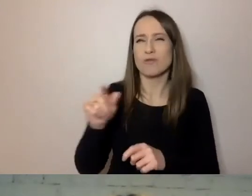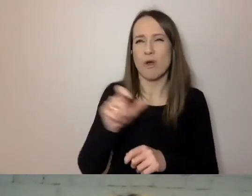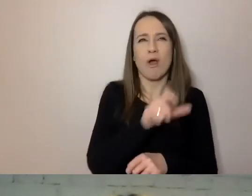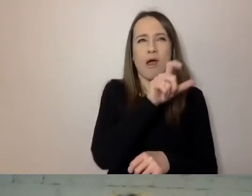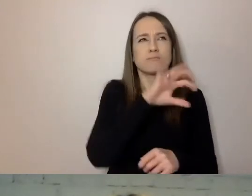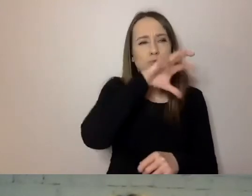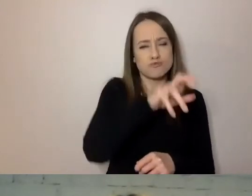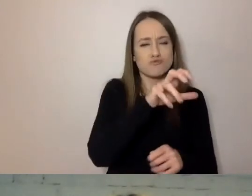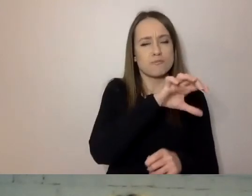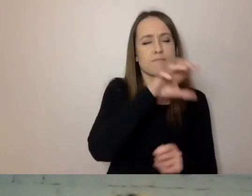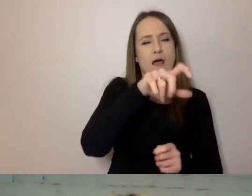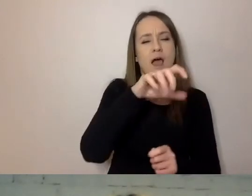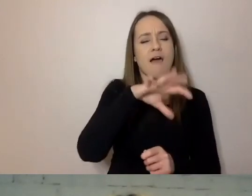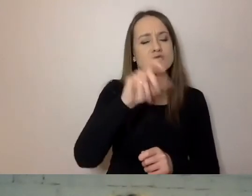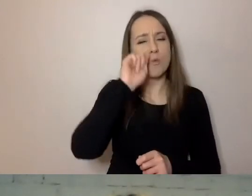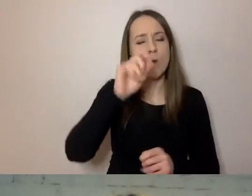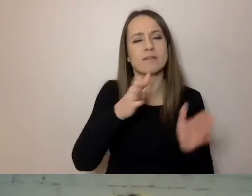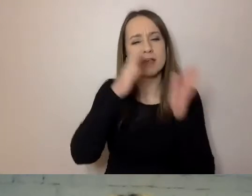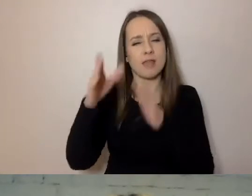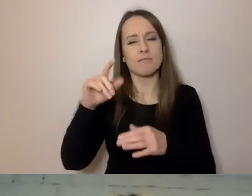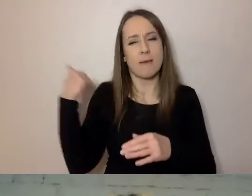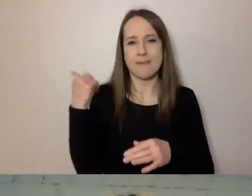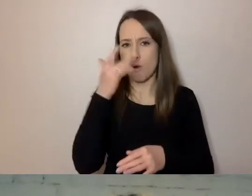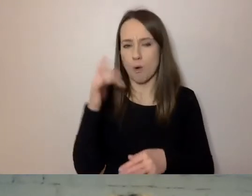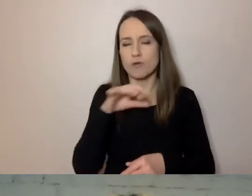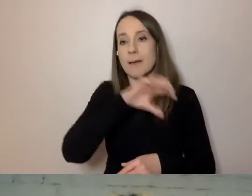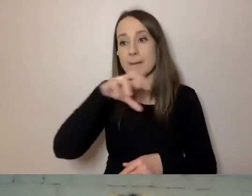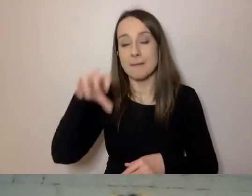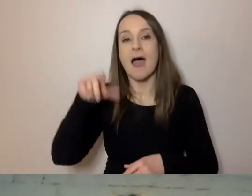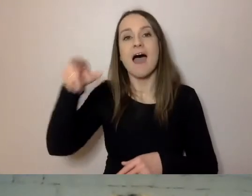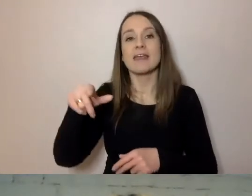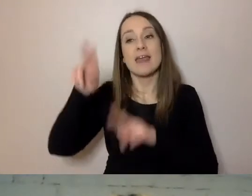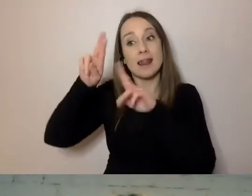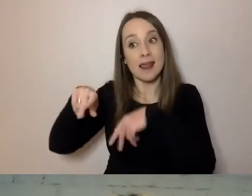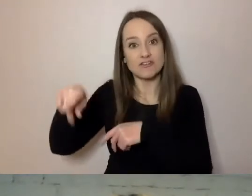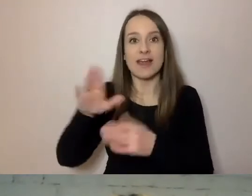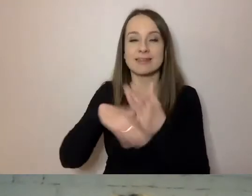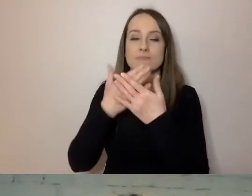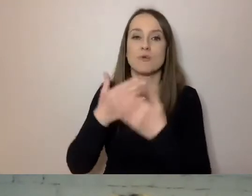Wśród pozostałej ćwiartki są np. studiujący tu Hindusi,